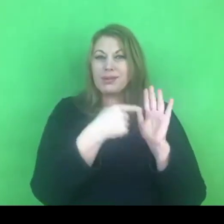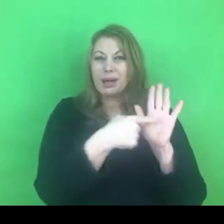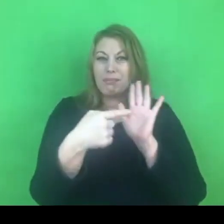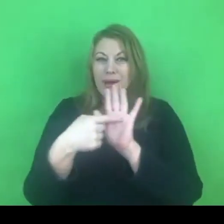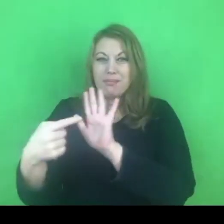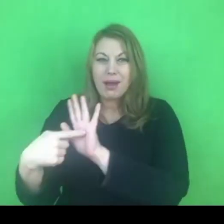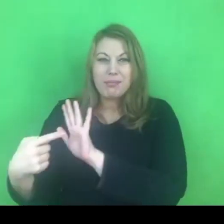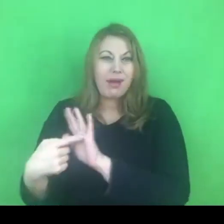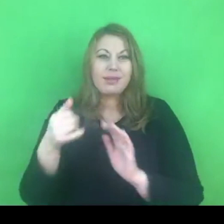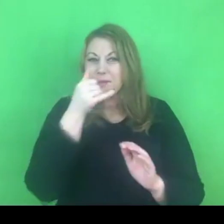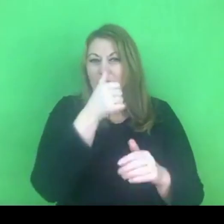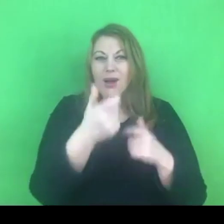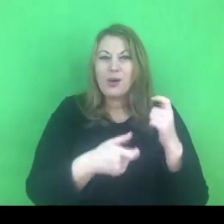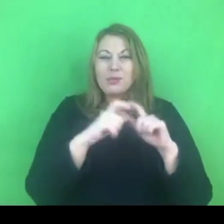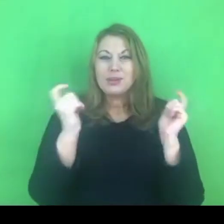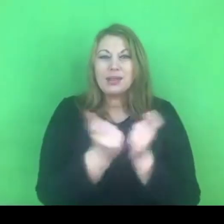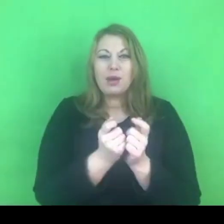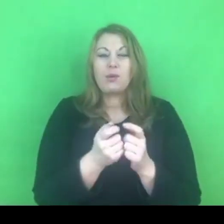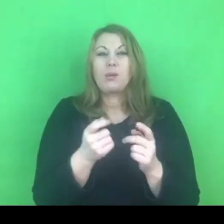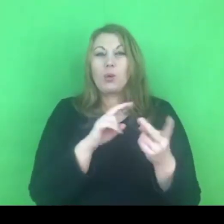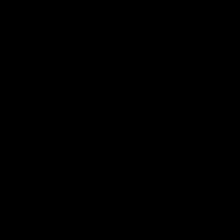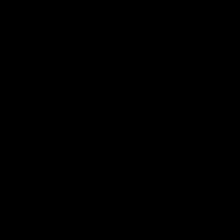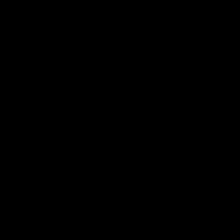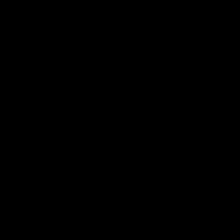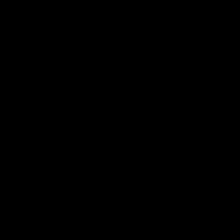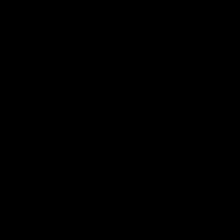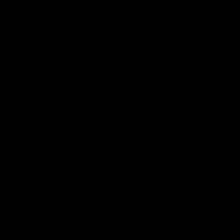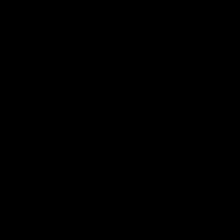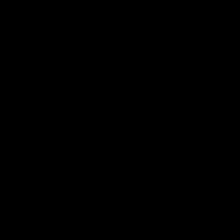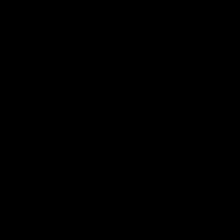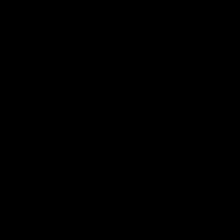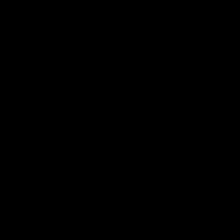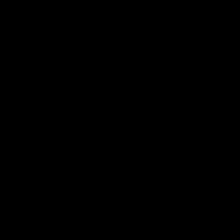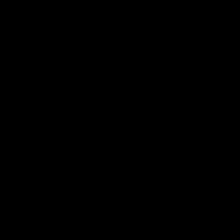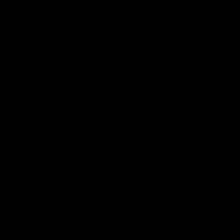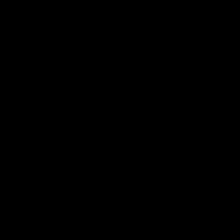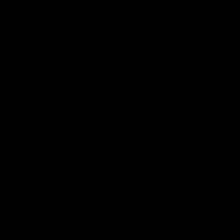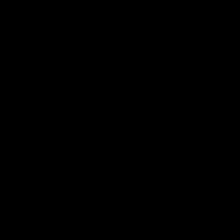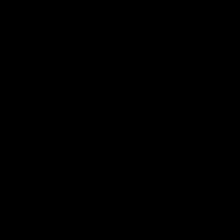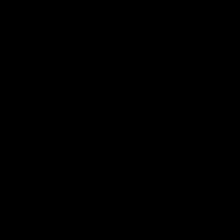A jednak chciałabym pewne rzeczy udostępnić.